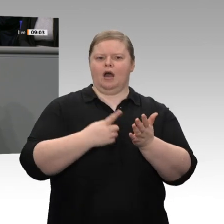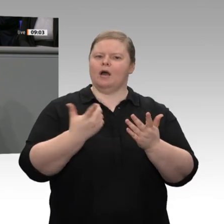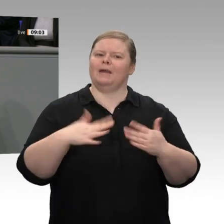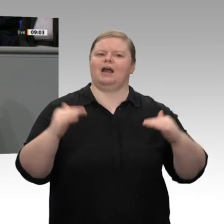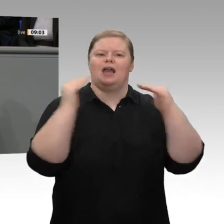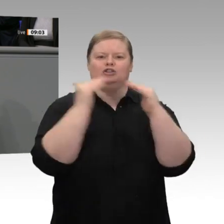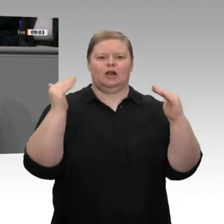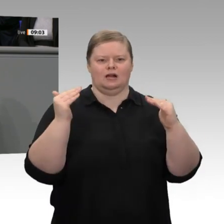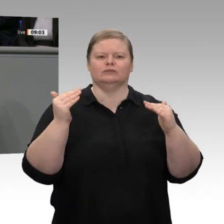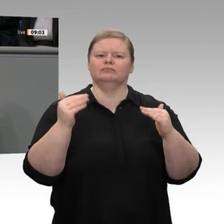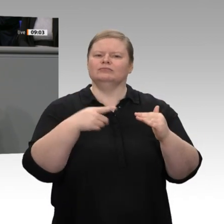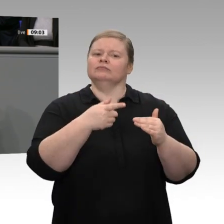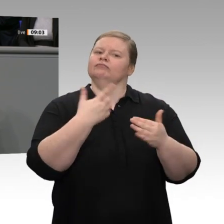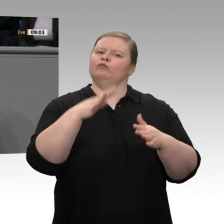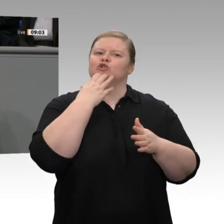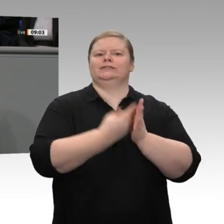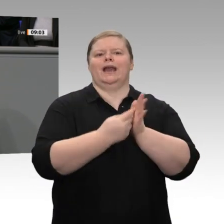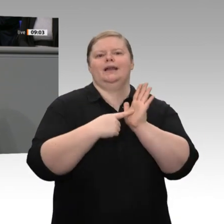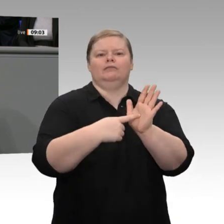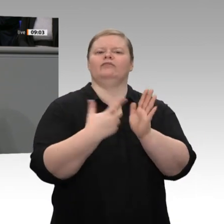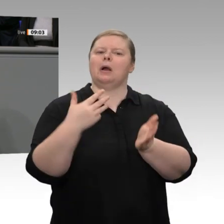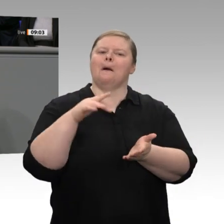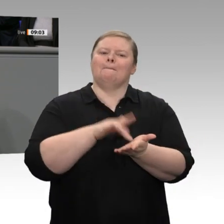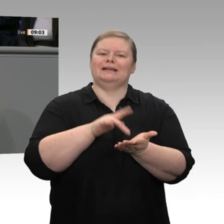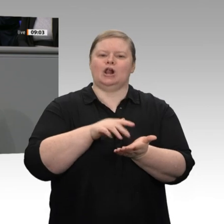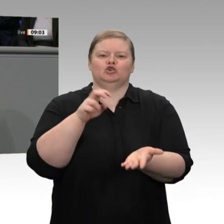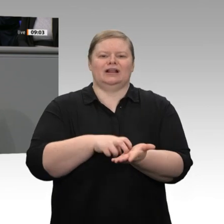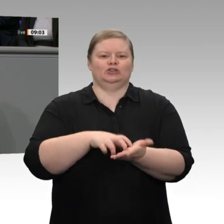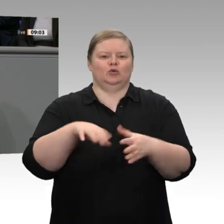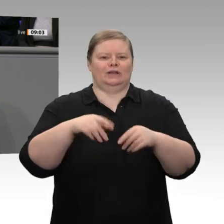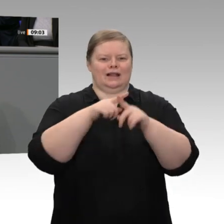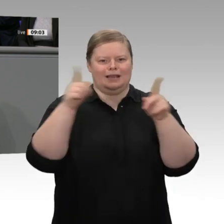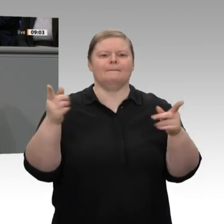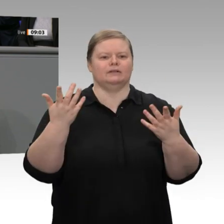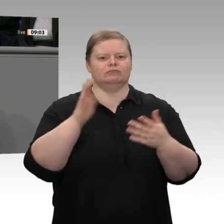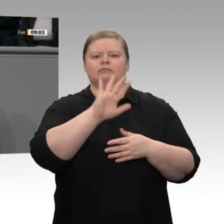mittelständische Unternehmen, dass wir ihre Arbeitsbedingungen, dass wir ihre Wettbewerbsfähigkeit